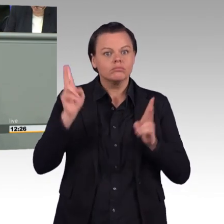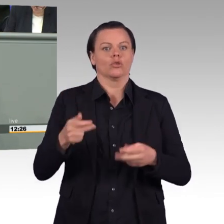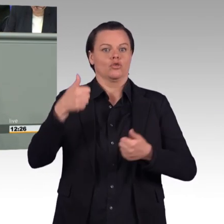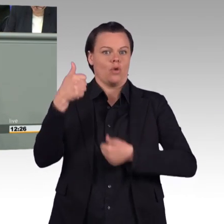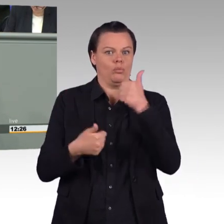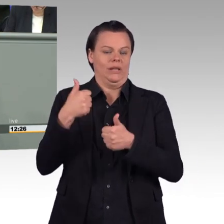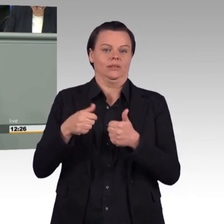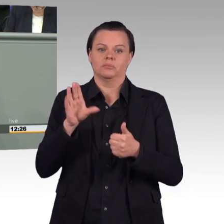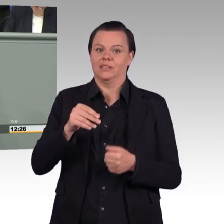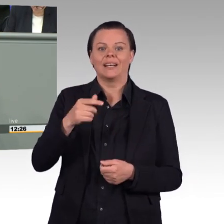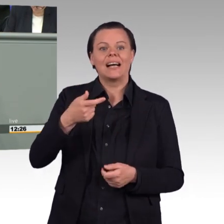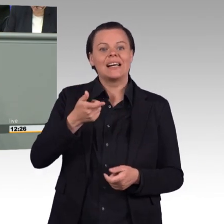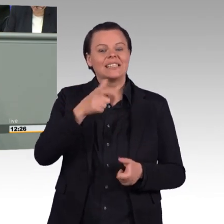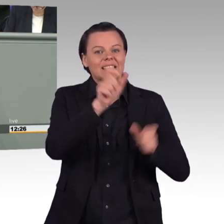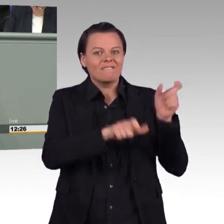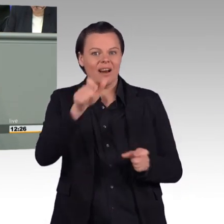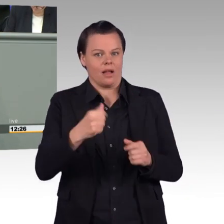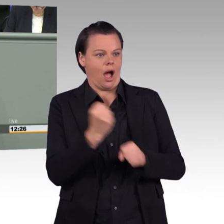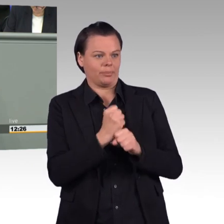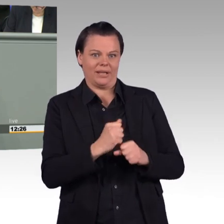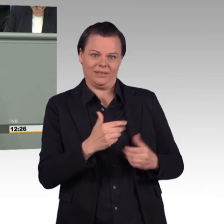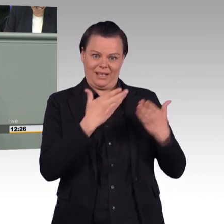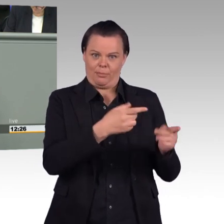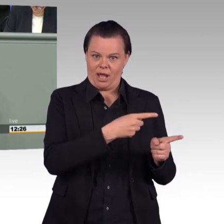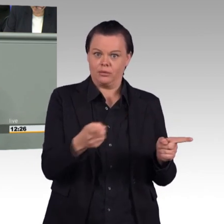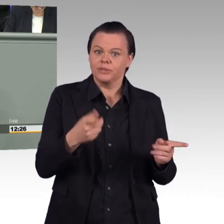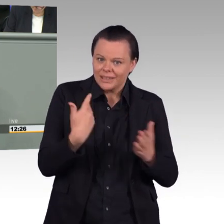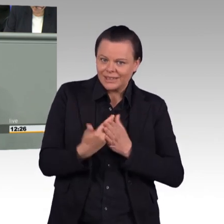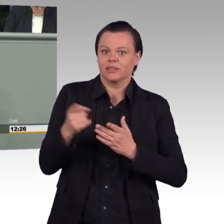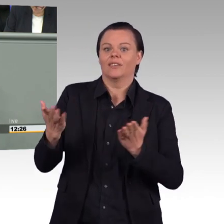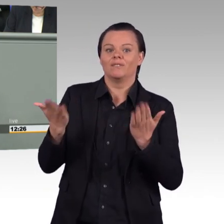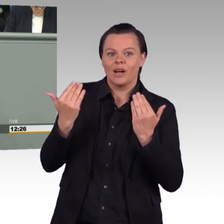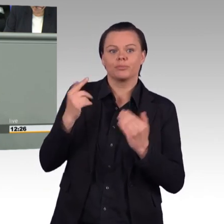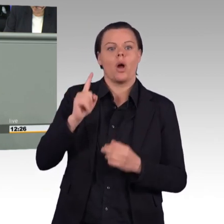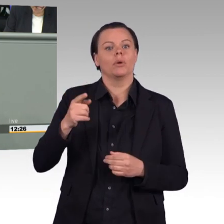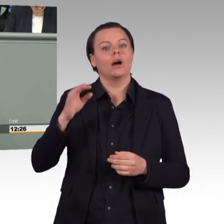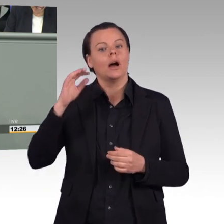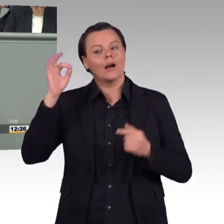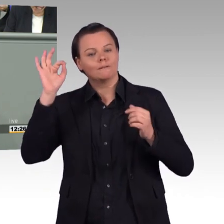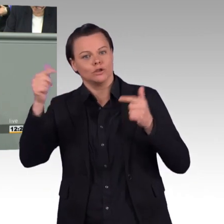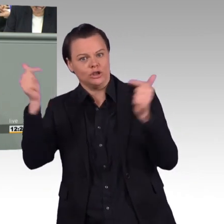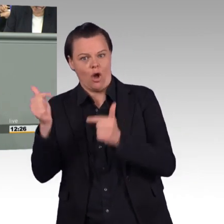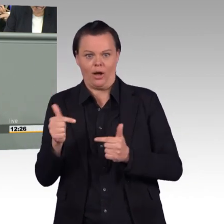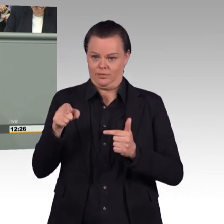immer ein schmaler Grat, den wir realistisch gehen müssen. Und wir müssen uns natürlich auch eines klarmachen,